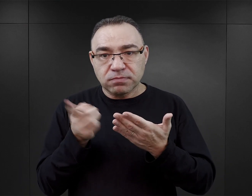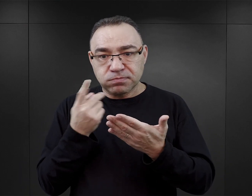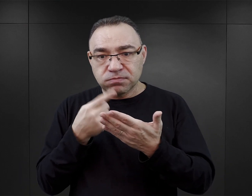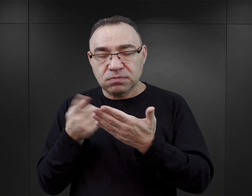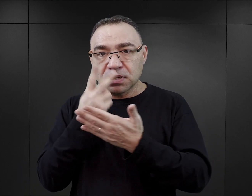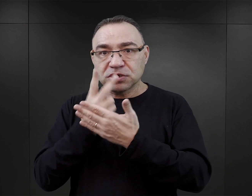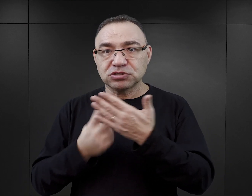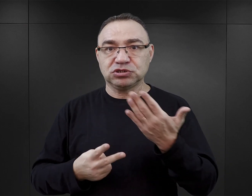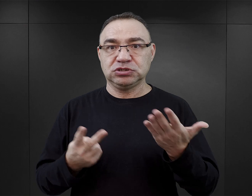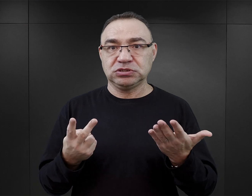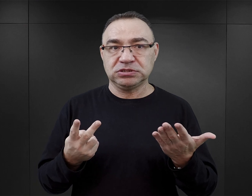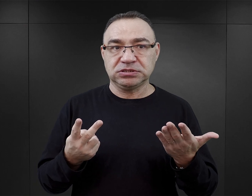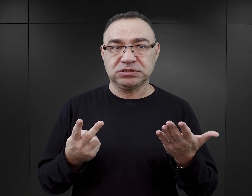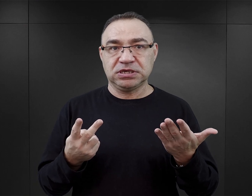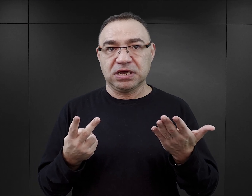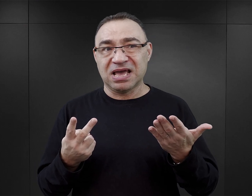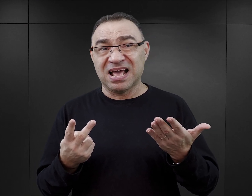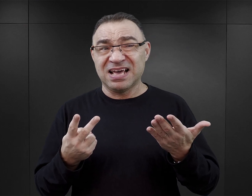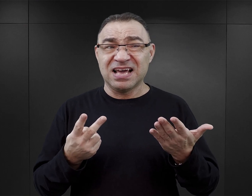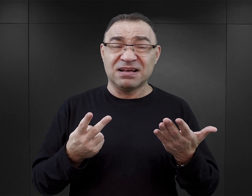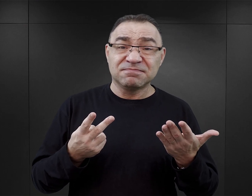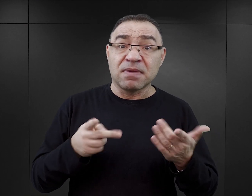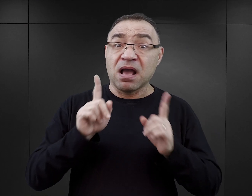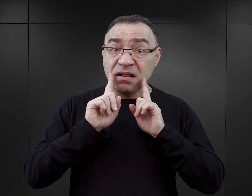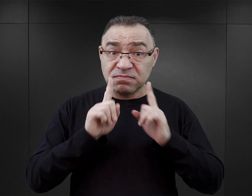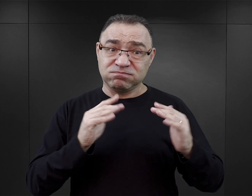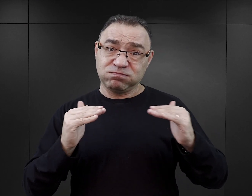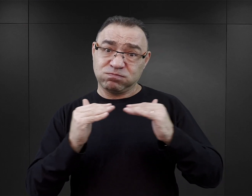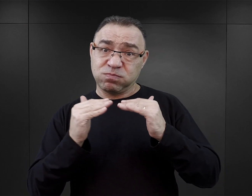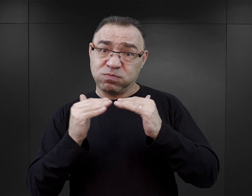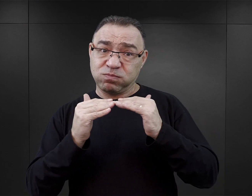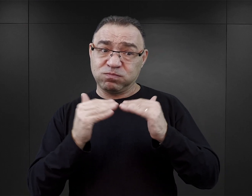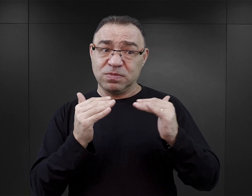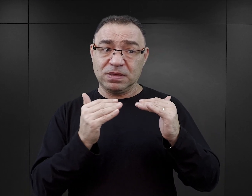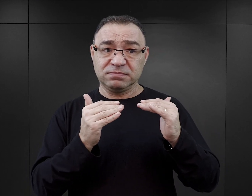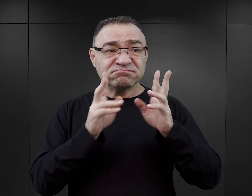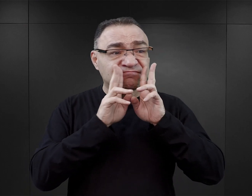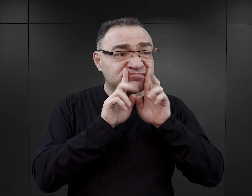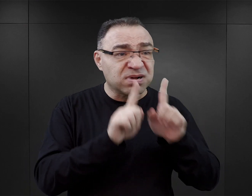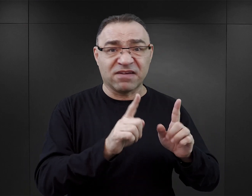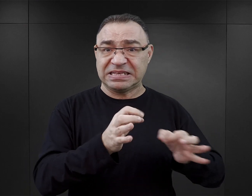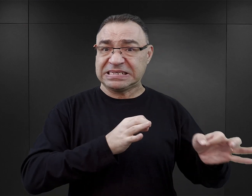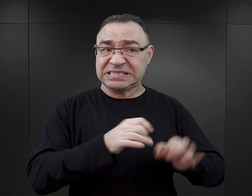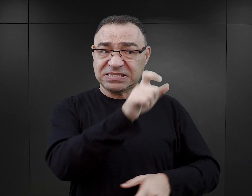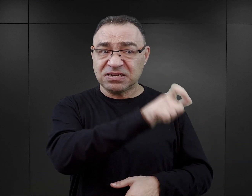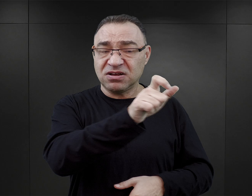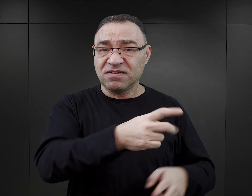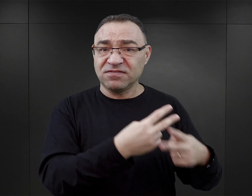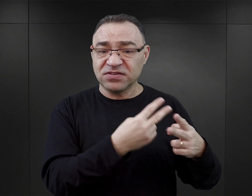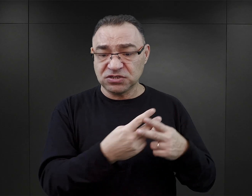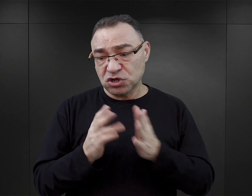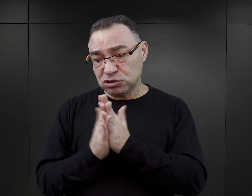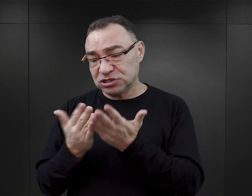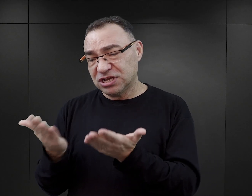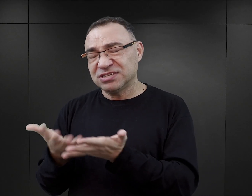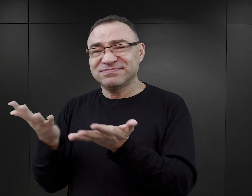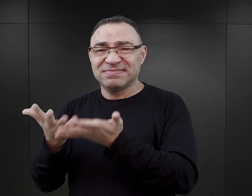Nie chcę powiedzieć „lekko”, bo temat do tego nie uprawnia, ale w porównaniu z autentycznymi relacjami obozowymi byłych więźniów, to tak by należało powiedzieć, że